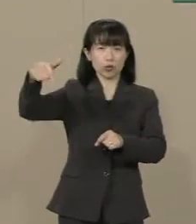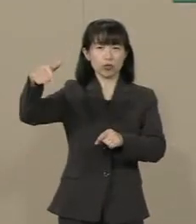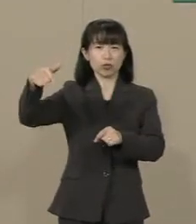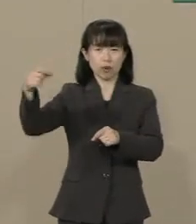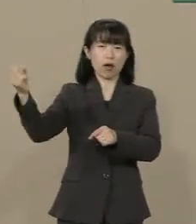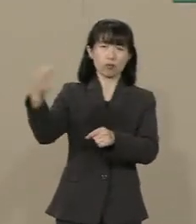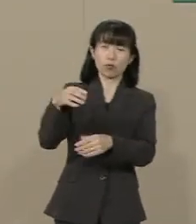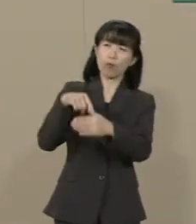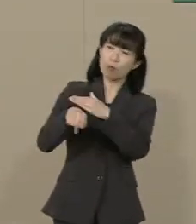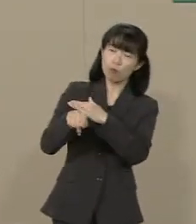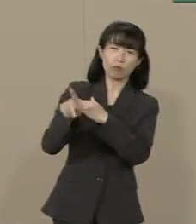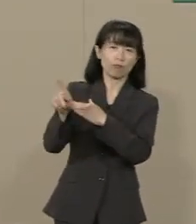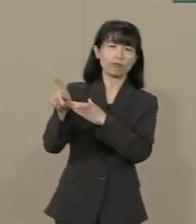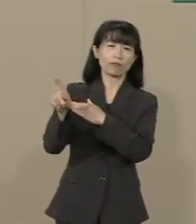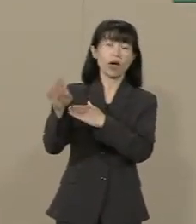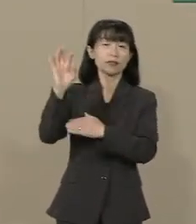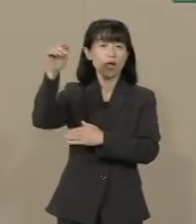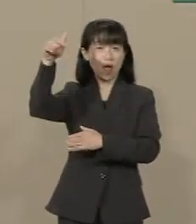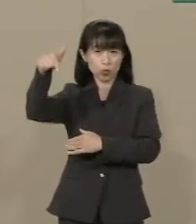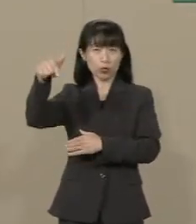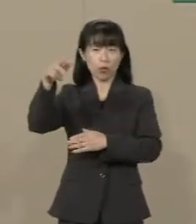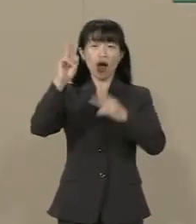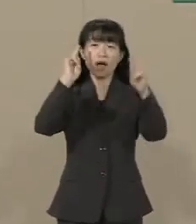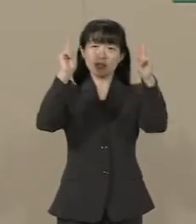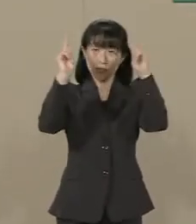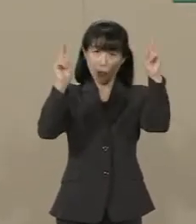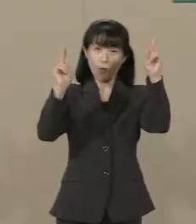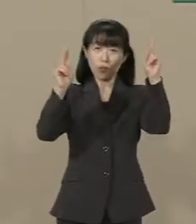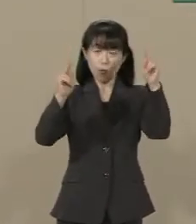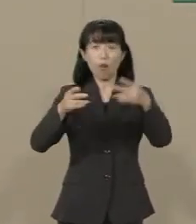また 政府は 企業統治の透明性の向上や